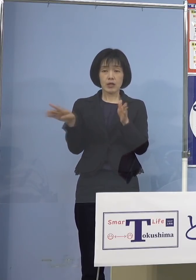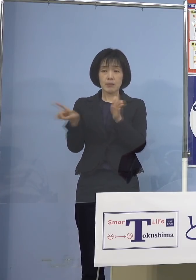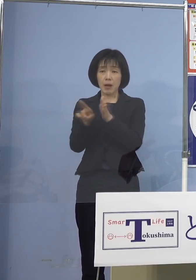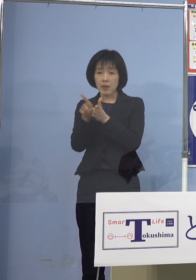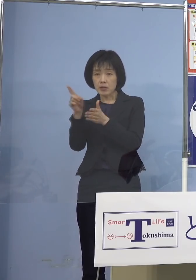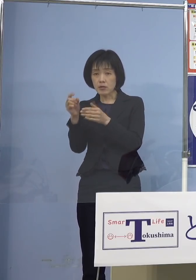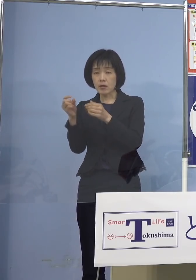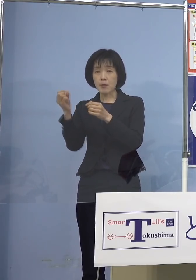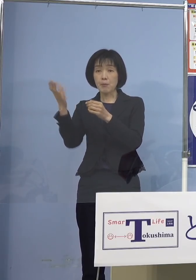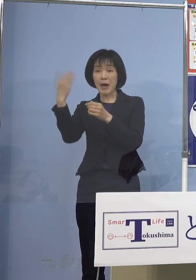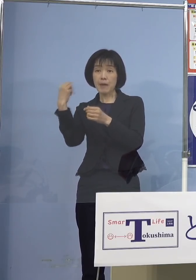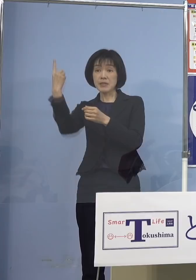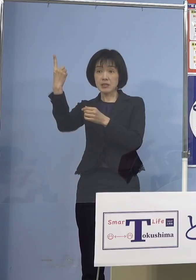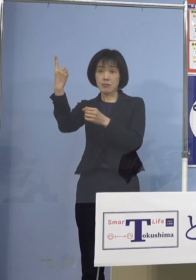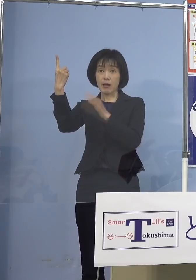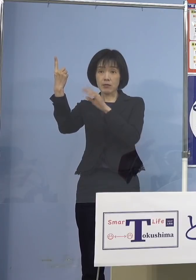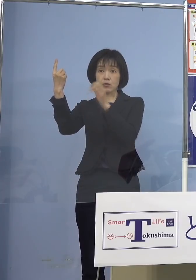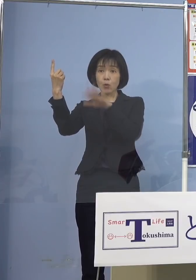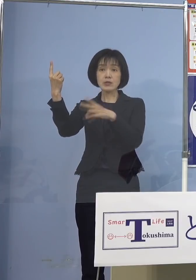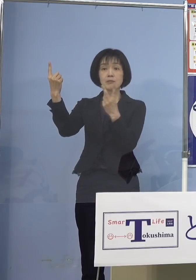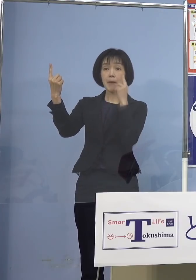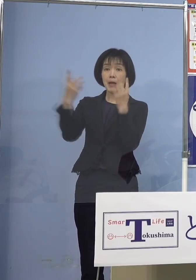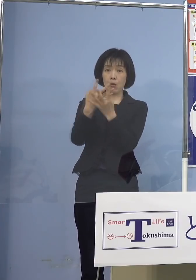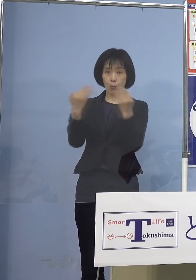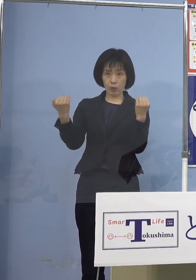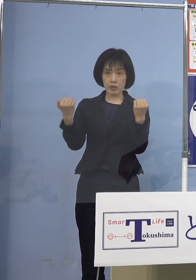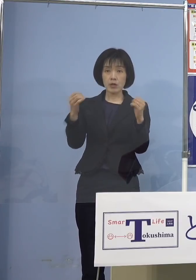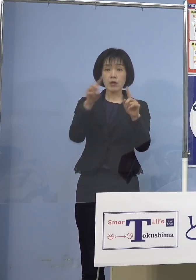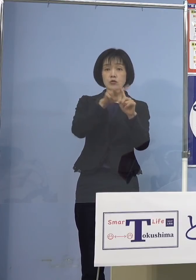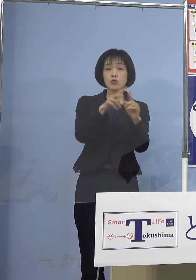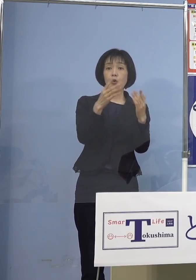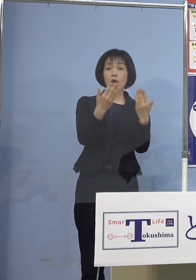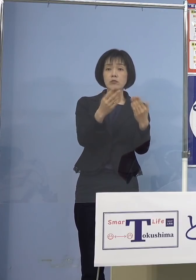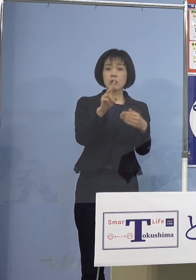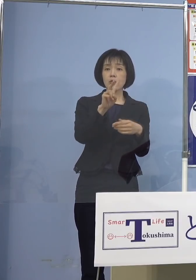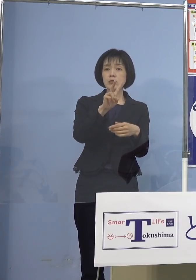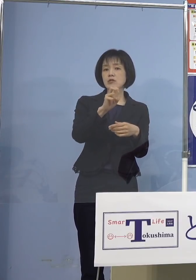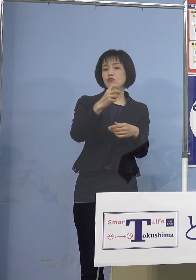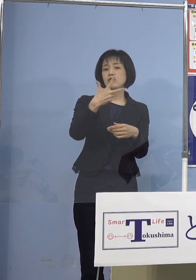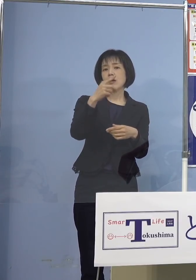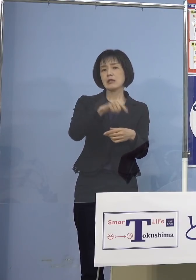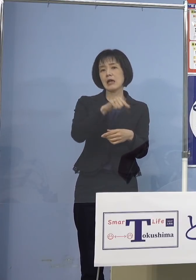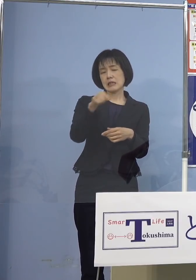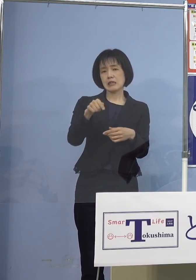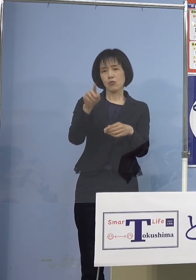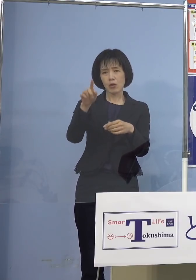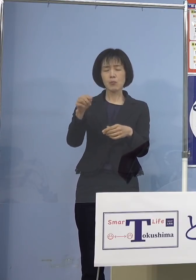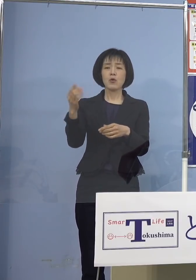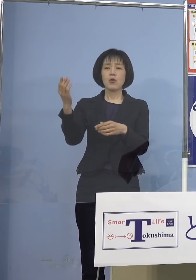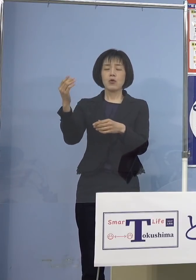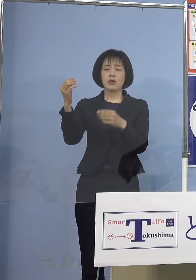次に小学生こちらも27名 これも過去2番目に多い